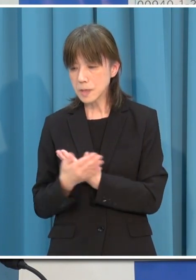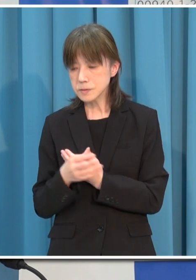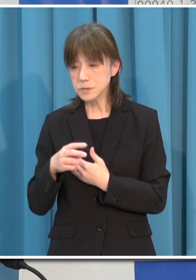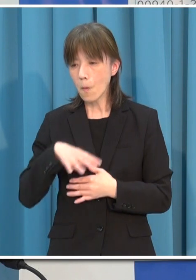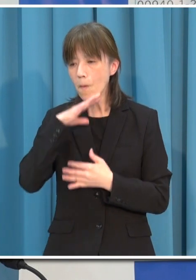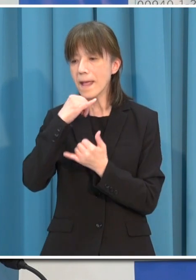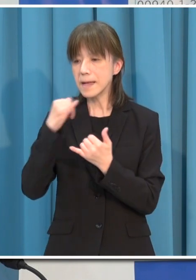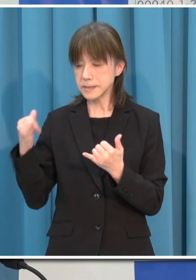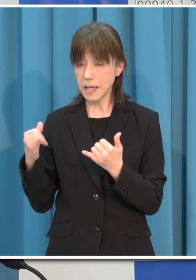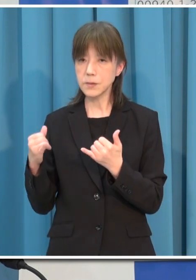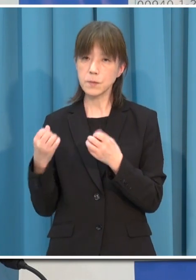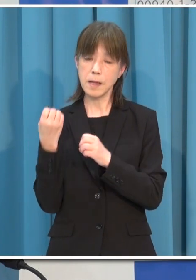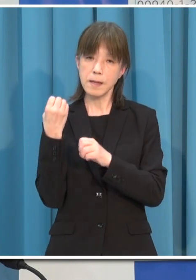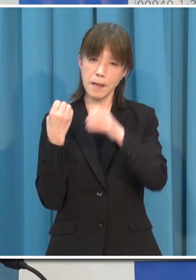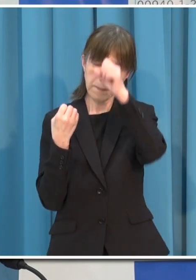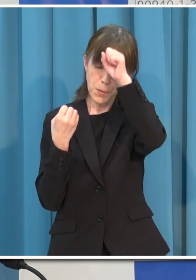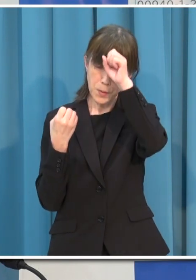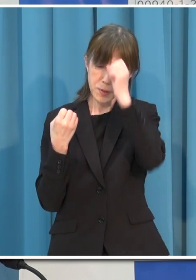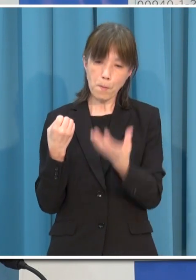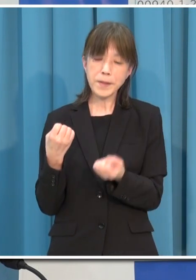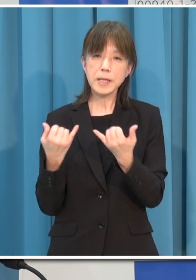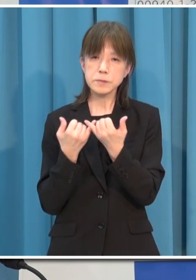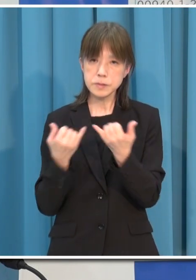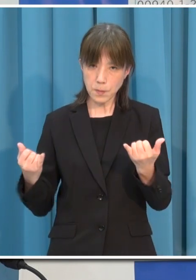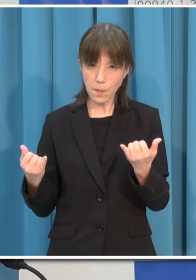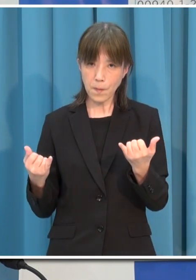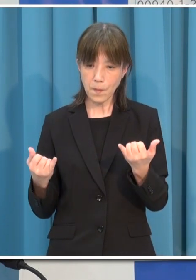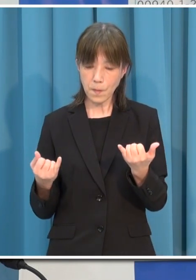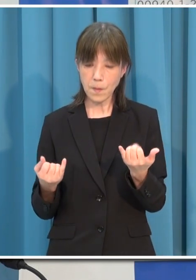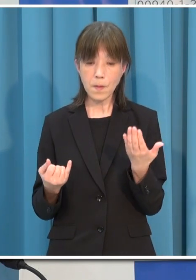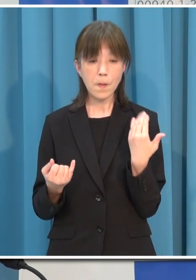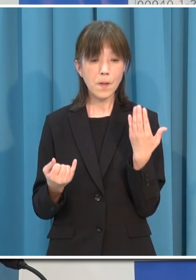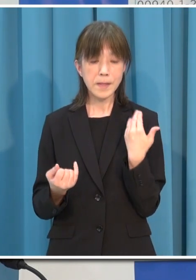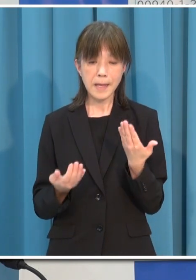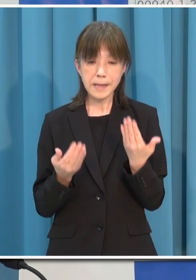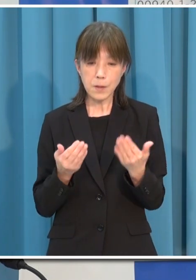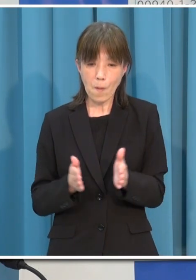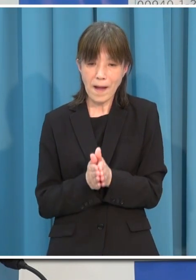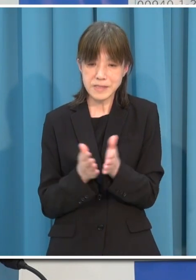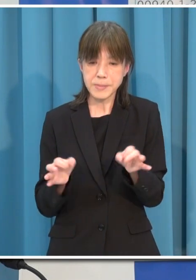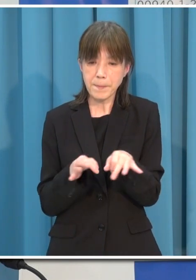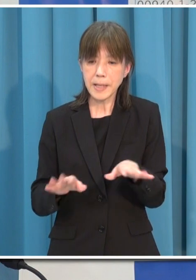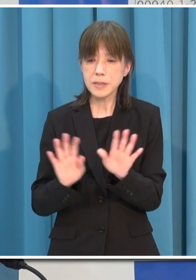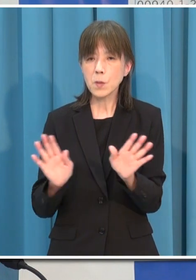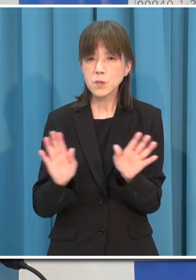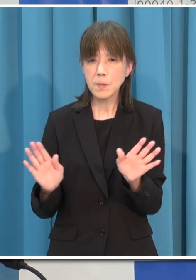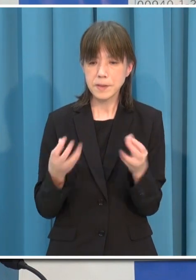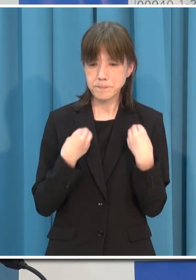そして ようやく学校生活が始まったお子さんたちに感染が拡がっていくことがないよう